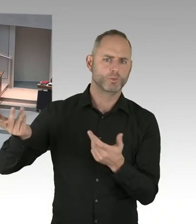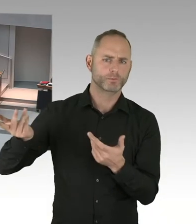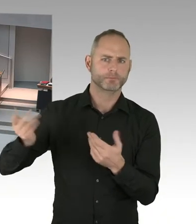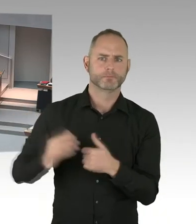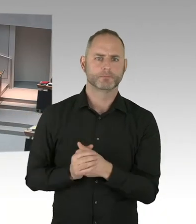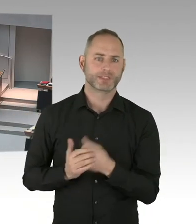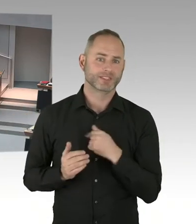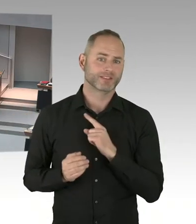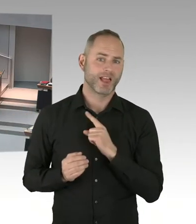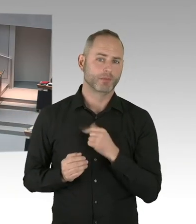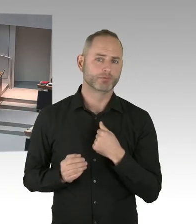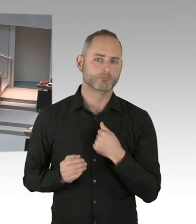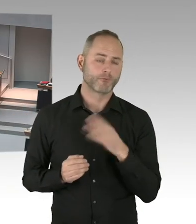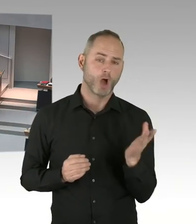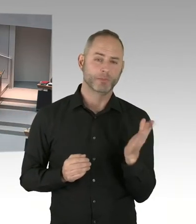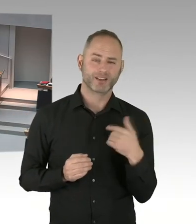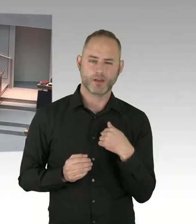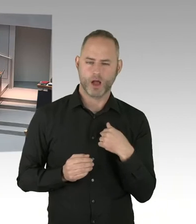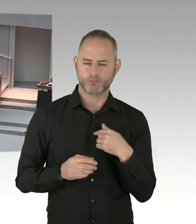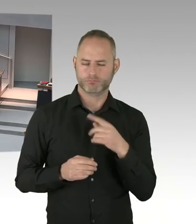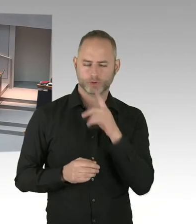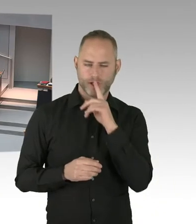die Fragestunde ist damit für heute beendet.